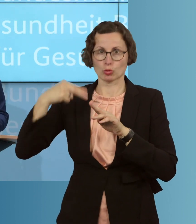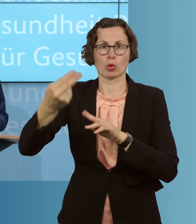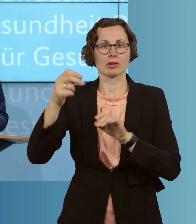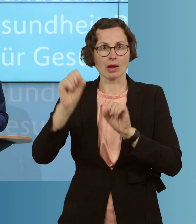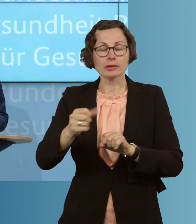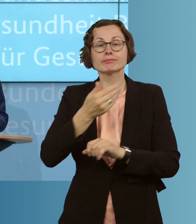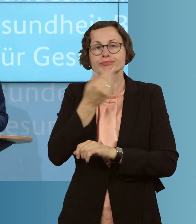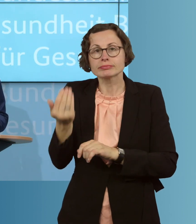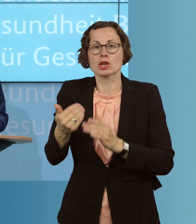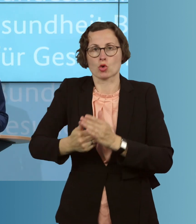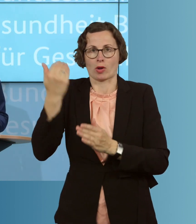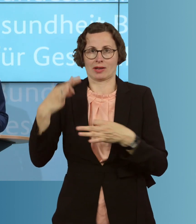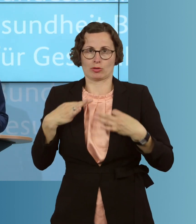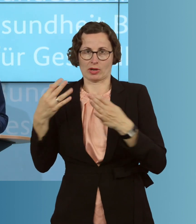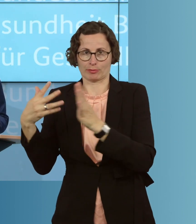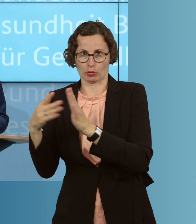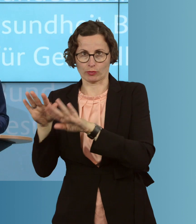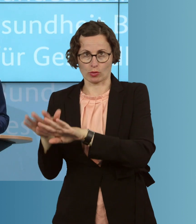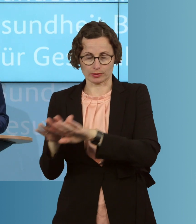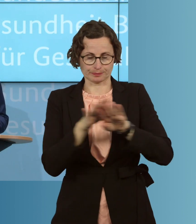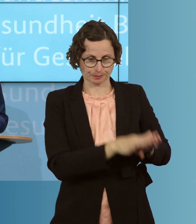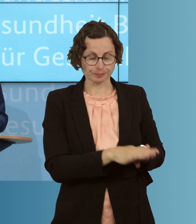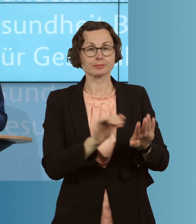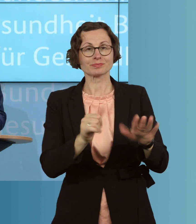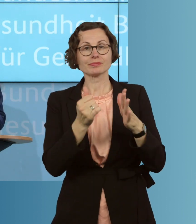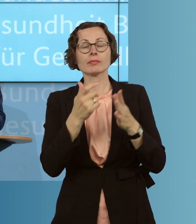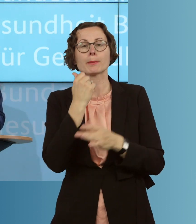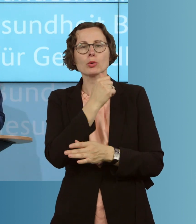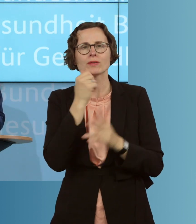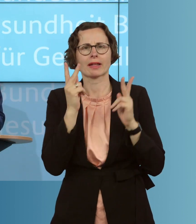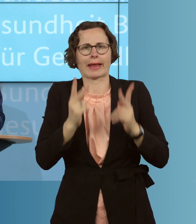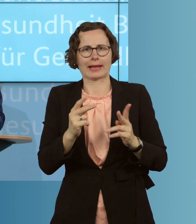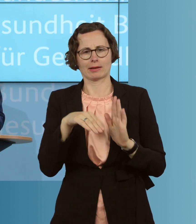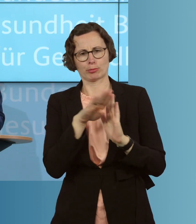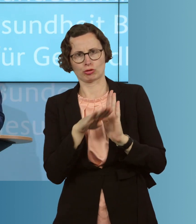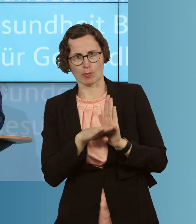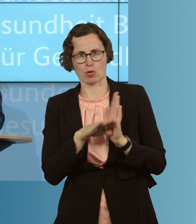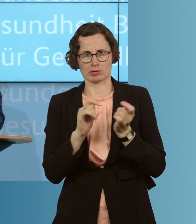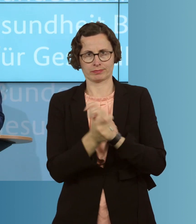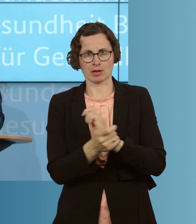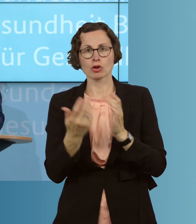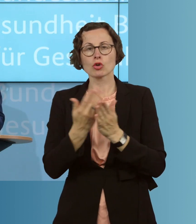Sechstens flexibilisieren wir einige berufsrechtliche Bestimmungen. Wir haben schon mit der Approbationsordnung für ÄrztInnen und Ärzte,